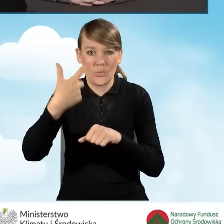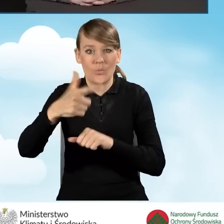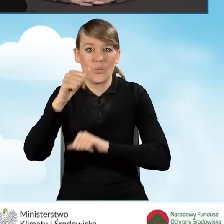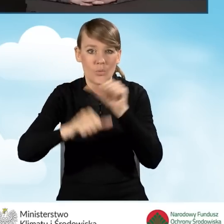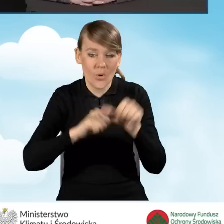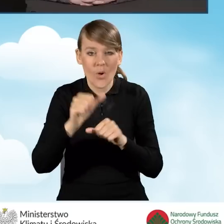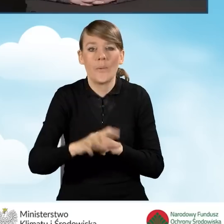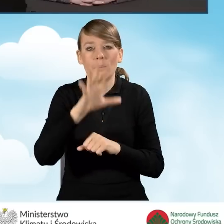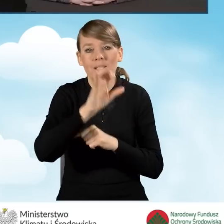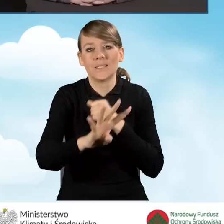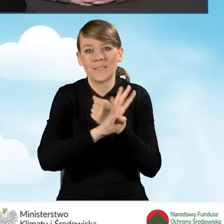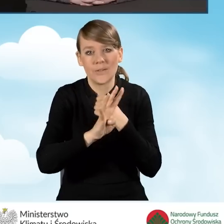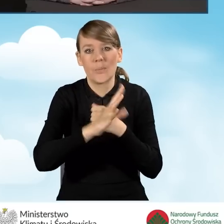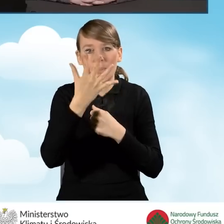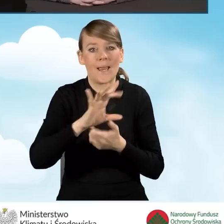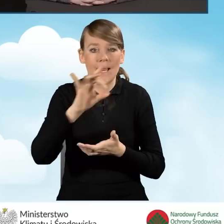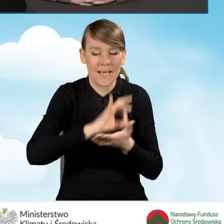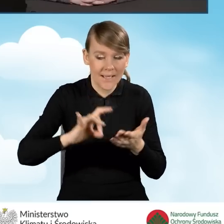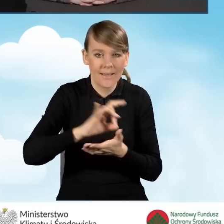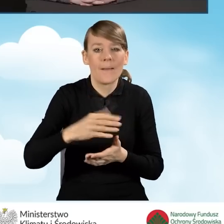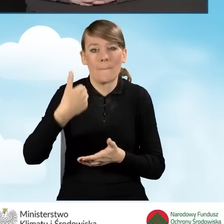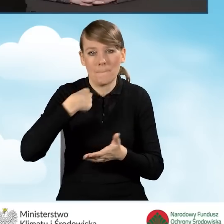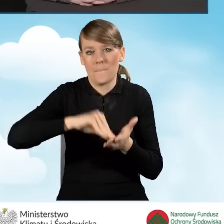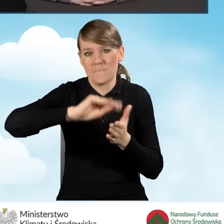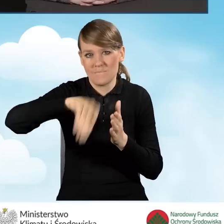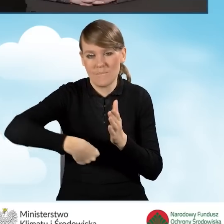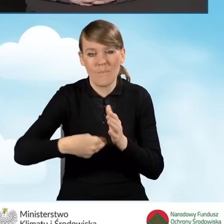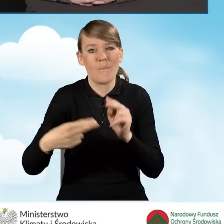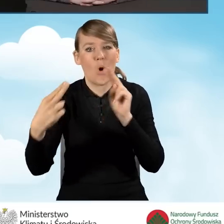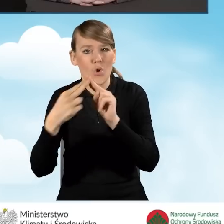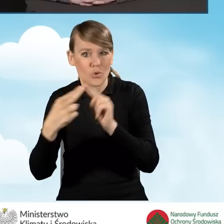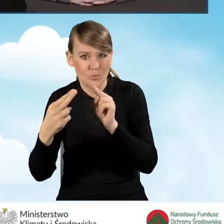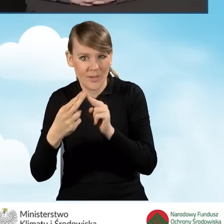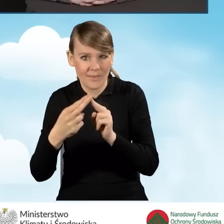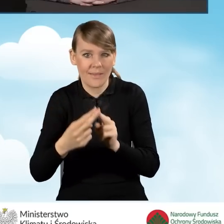595 gmin podpisało porozumienia tzw. rankingowe,